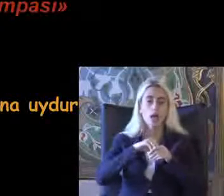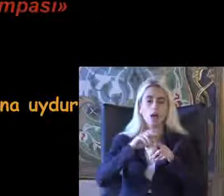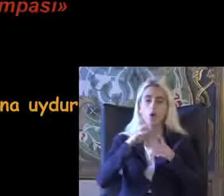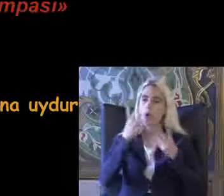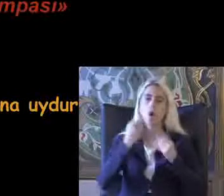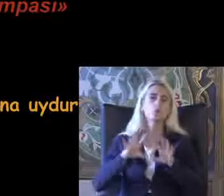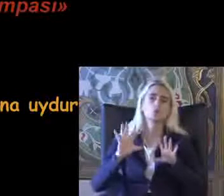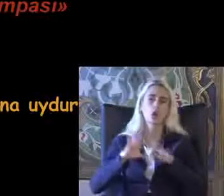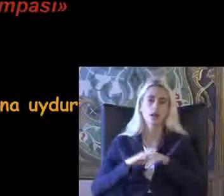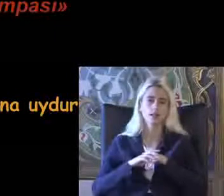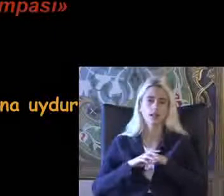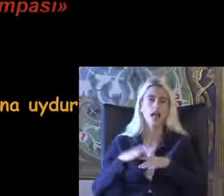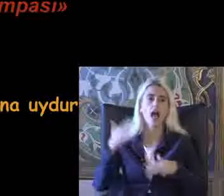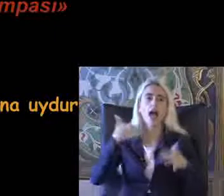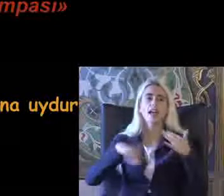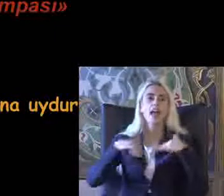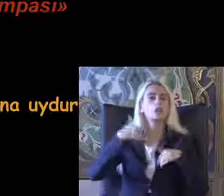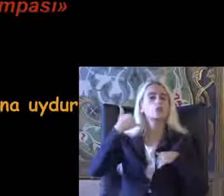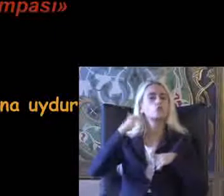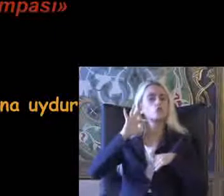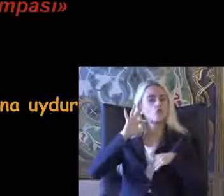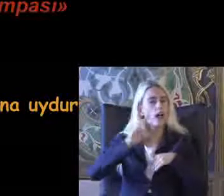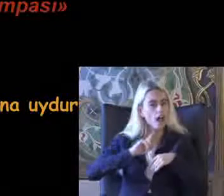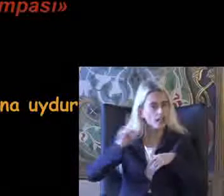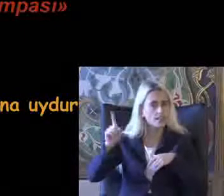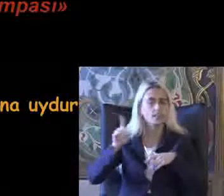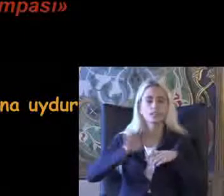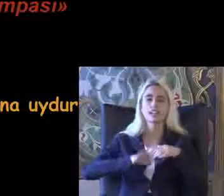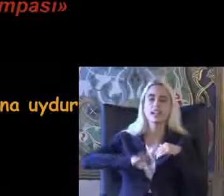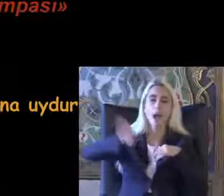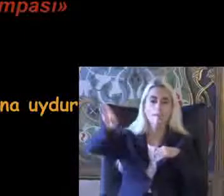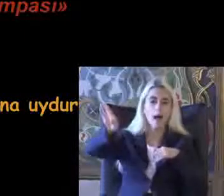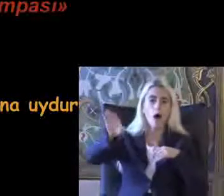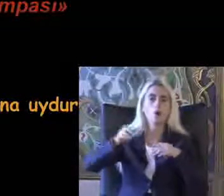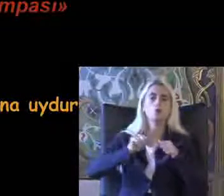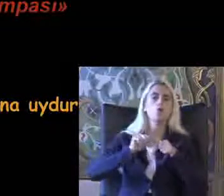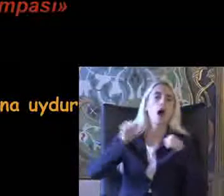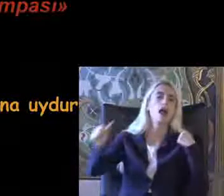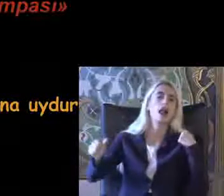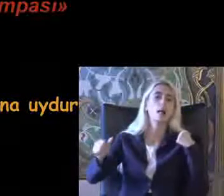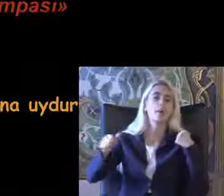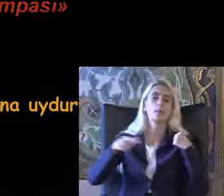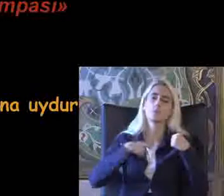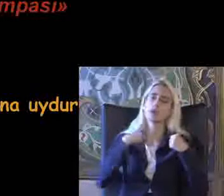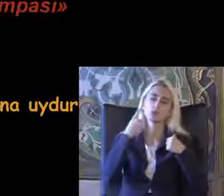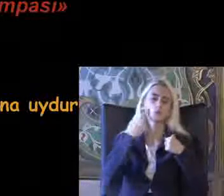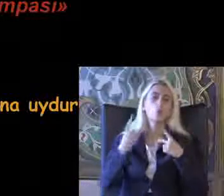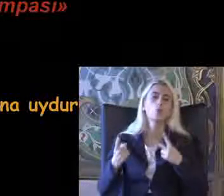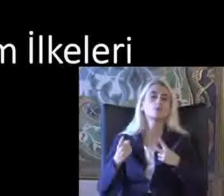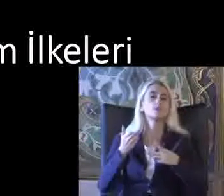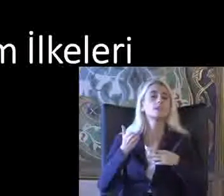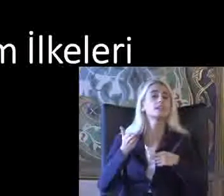Engelli tuvaletimden ve engelli rampasında uzaklaşma olarak beni tanımlıyorum Insanın mekana değil